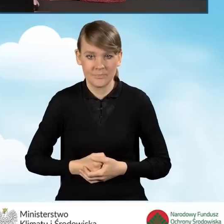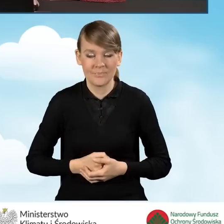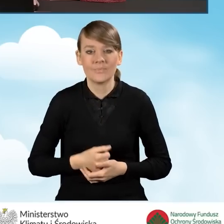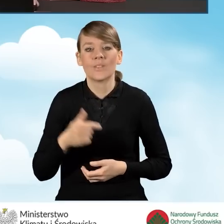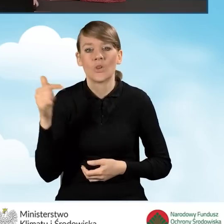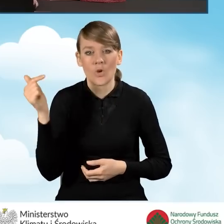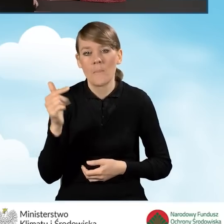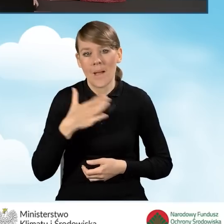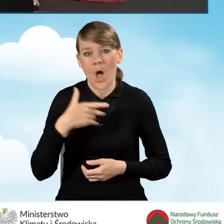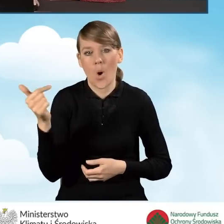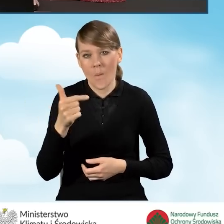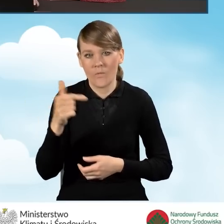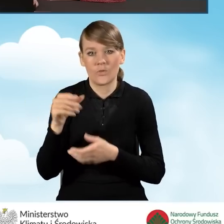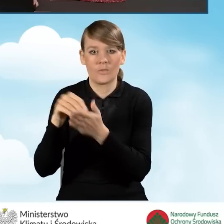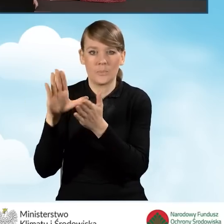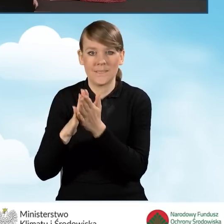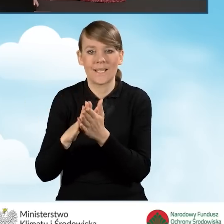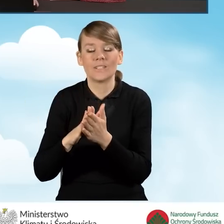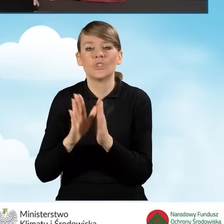Mamy obowiązek przedstawienia tego numeru księgi wieczystej.